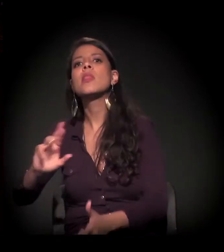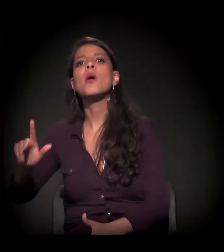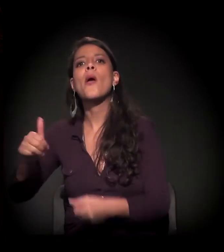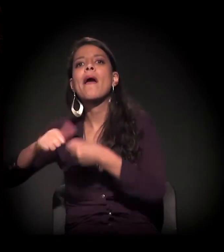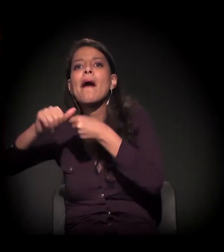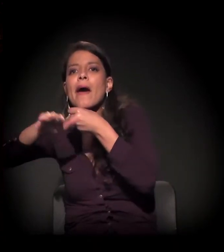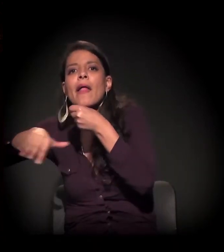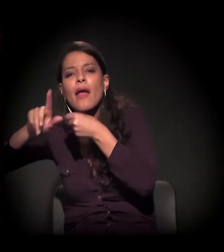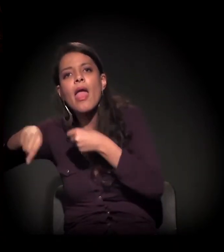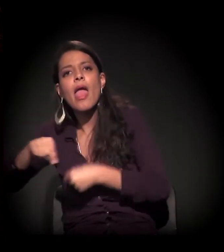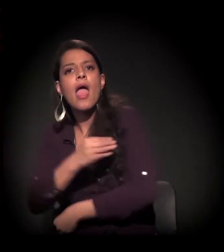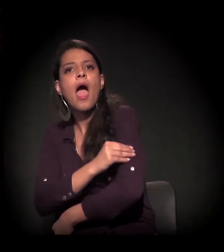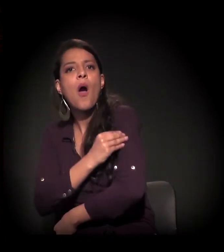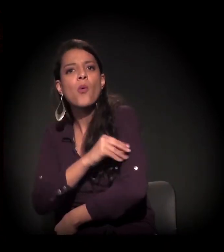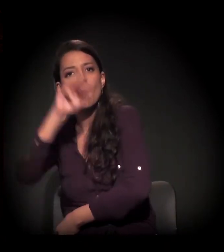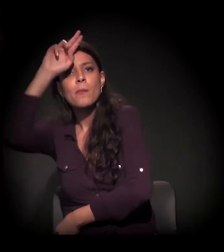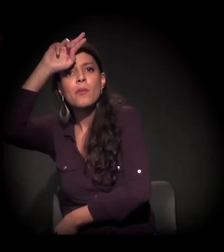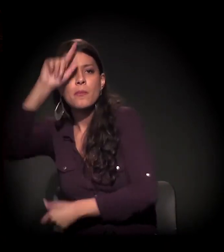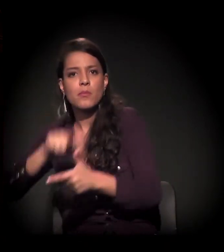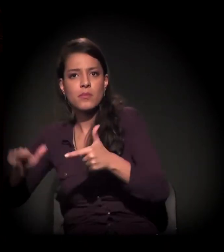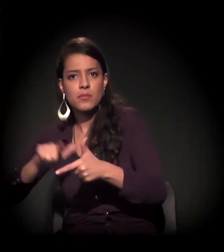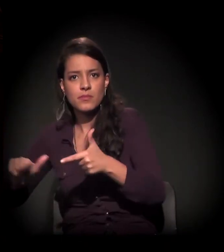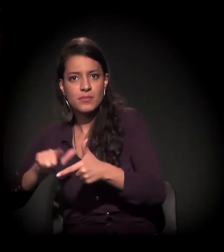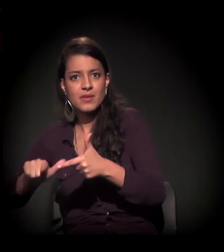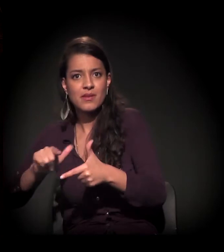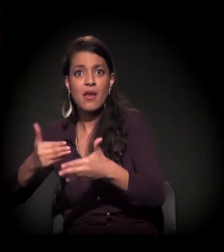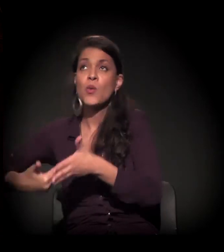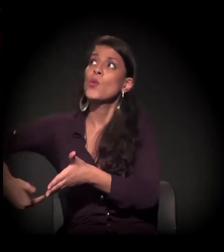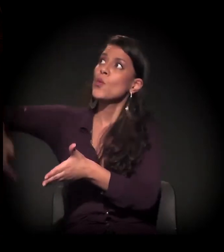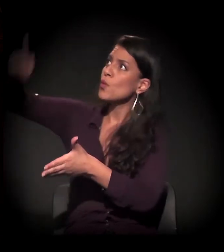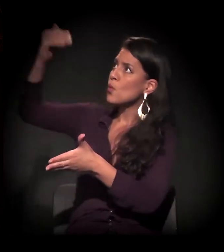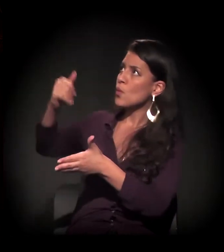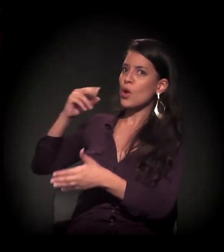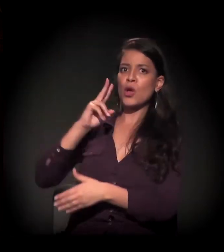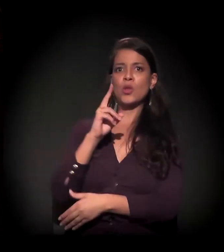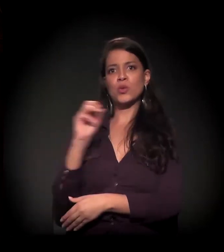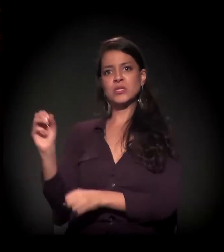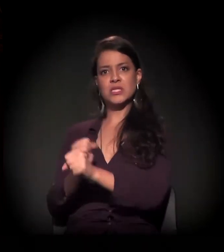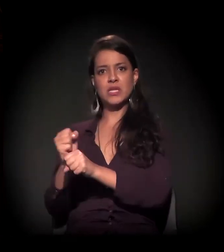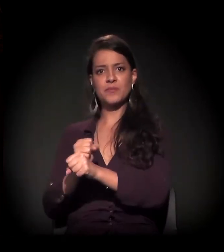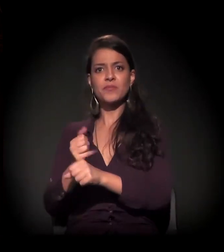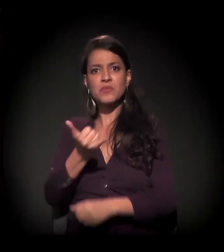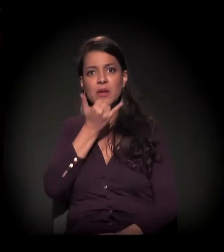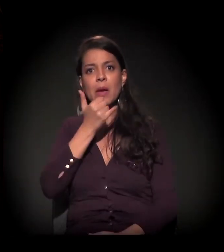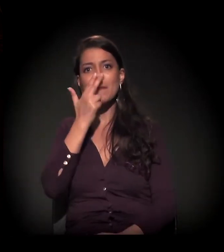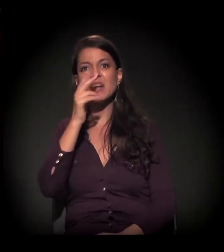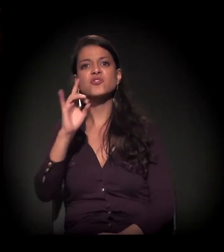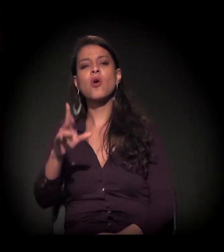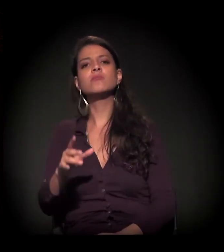E aí a discussão já volta há 200 anos, não é, cara? É muito mais simples colocar o craque como o pano de fundo.